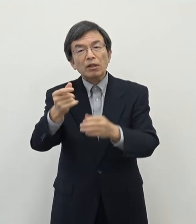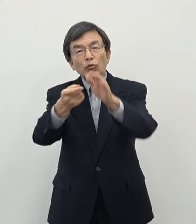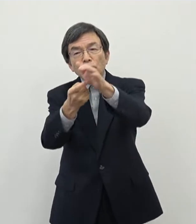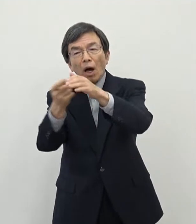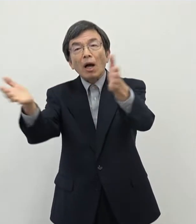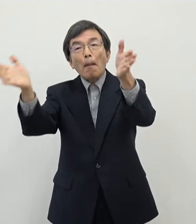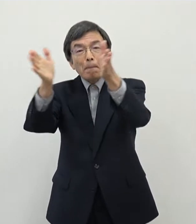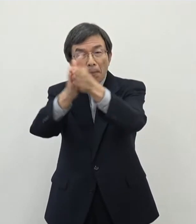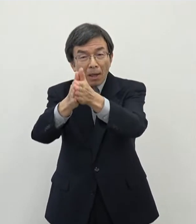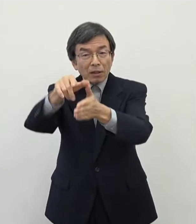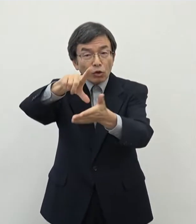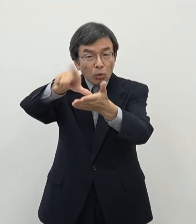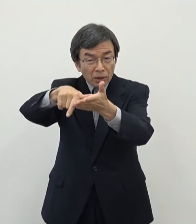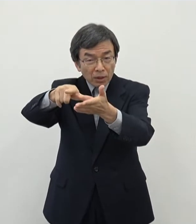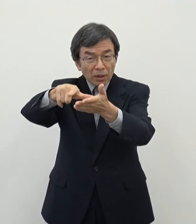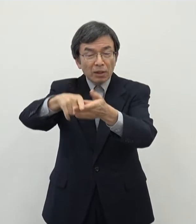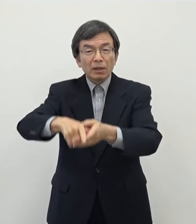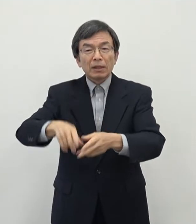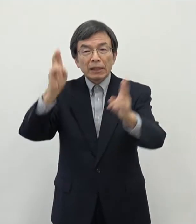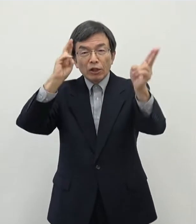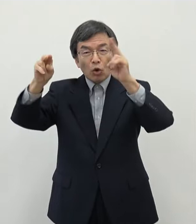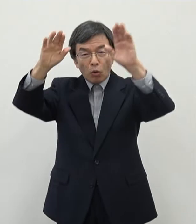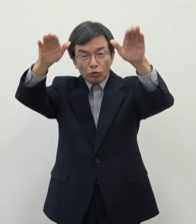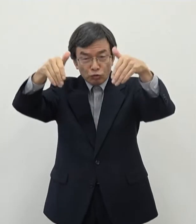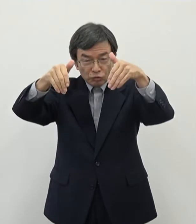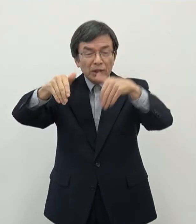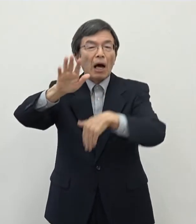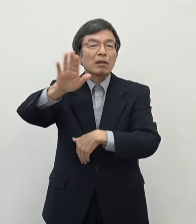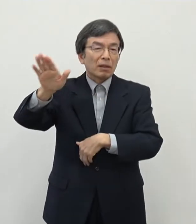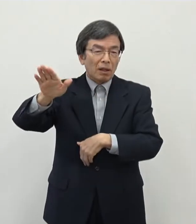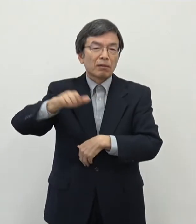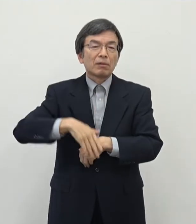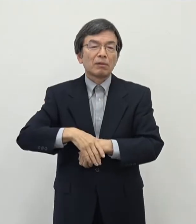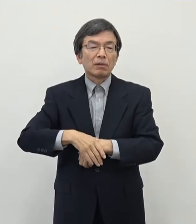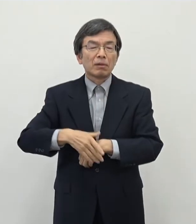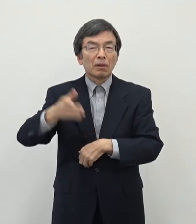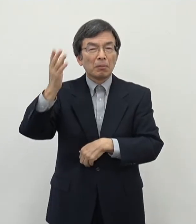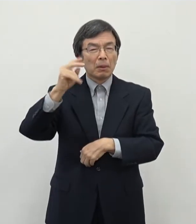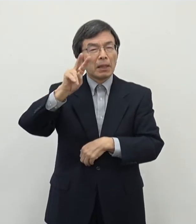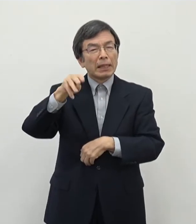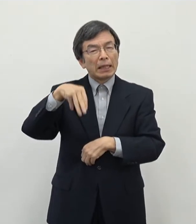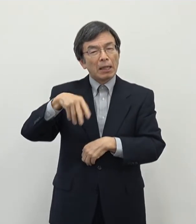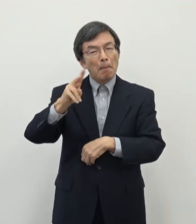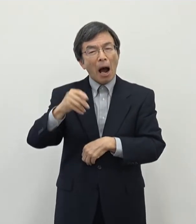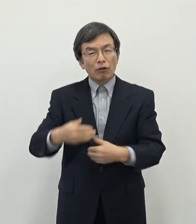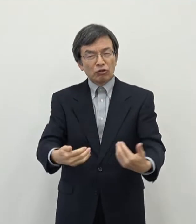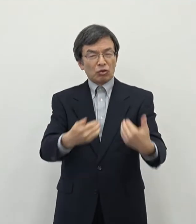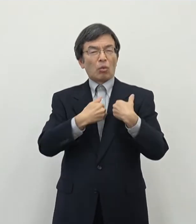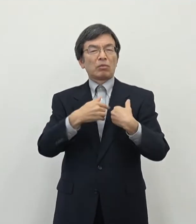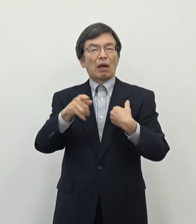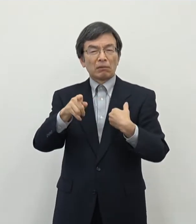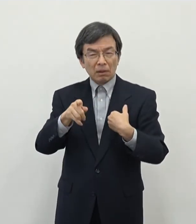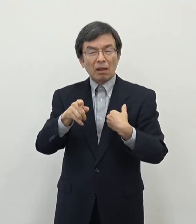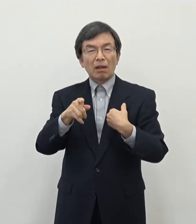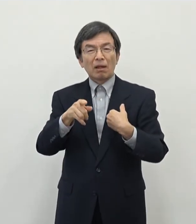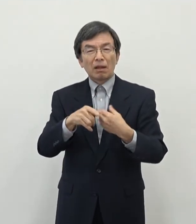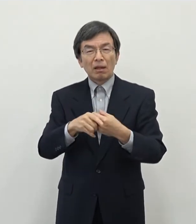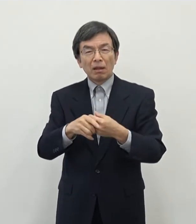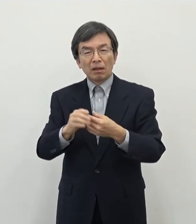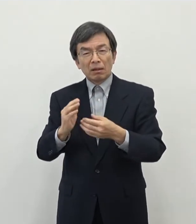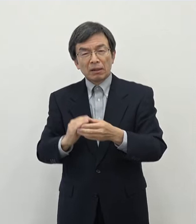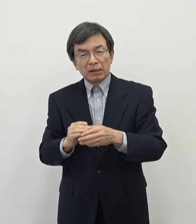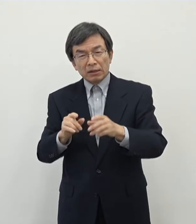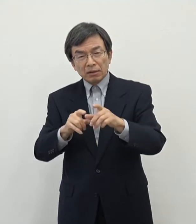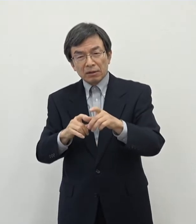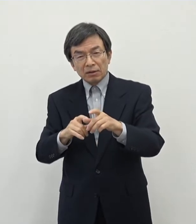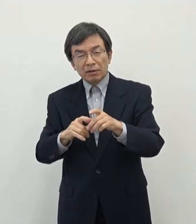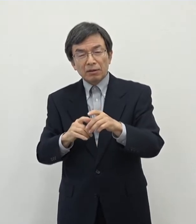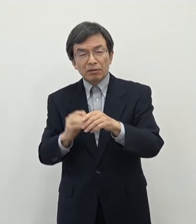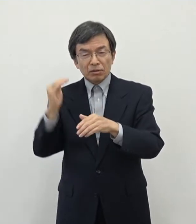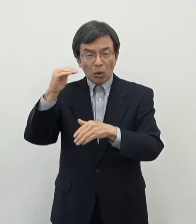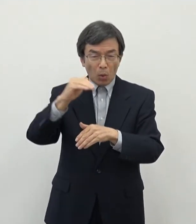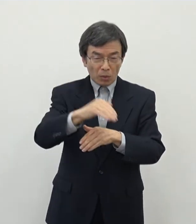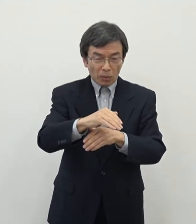その後あの企業誘致などもをしておったんですがあの当時はリーマンショックの影響 などもありましていろいろと企業に対する誘致のアンケートなどを行ってもなかなか